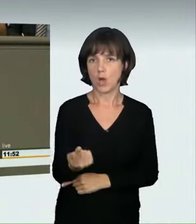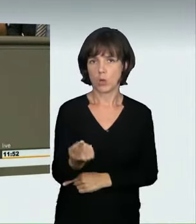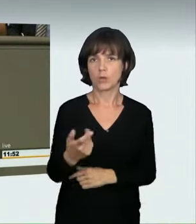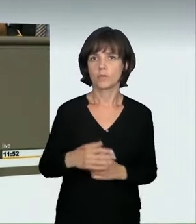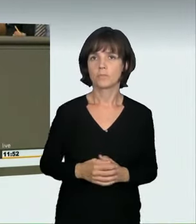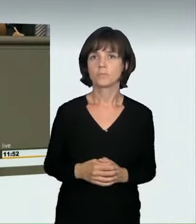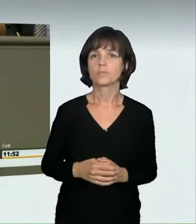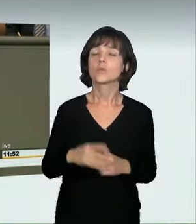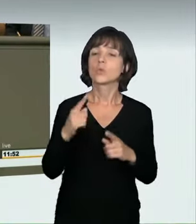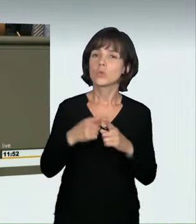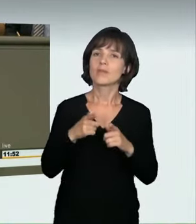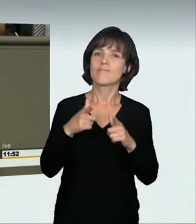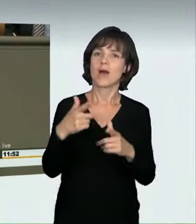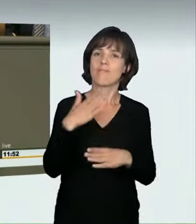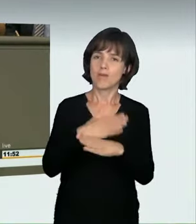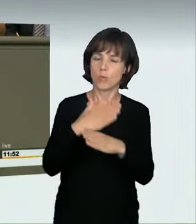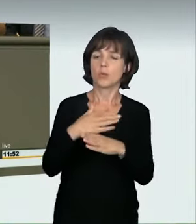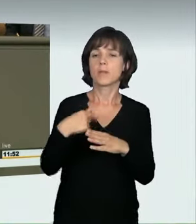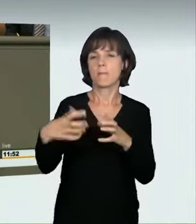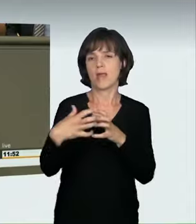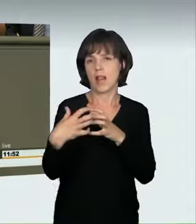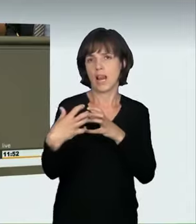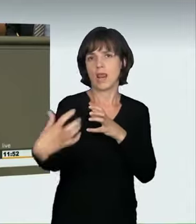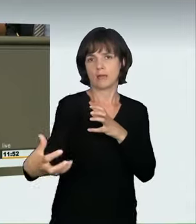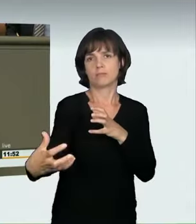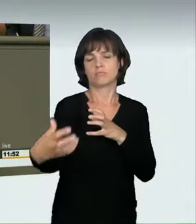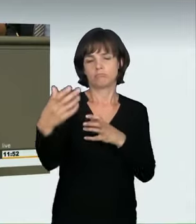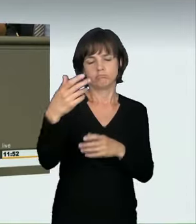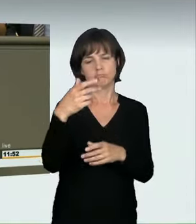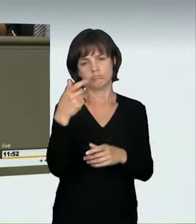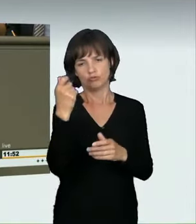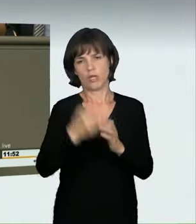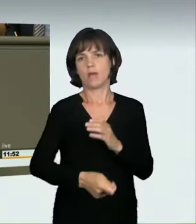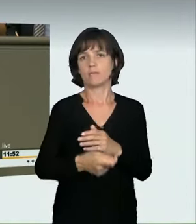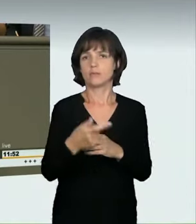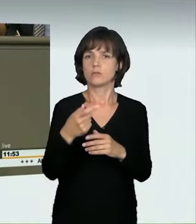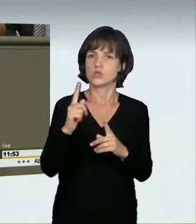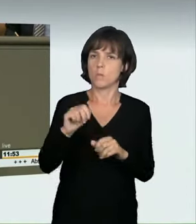längere Fahrverbote zu erteilen. Ich will in einem letzten Satz